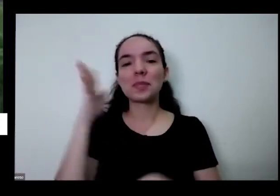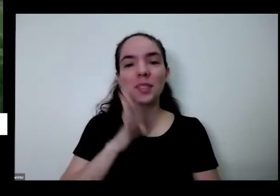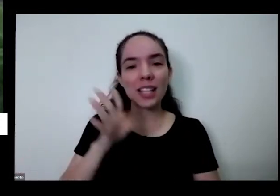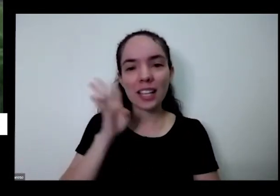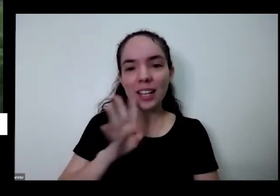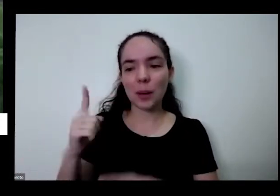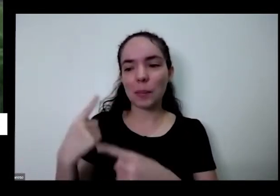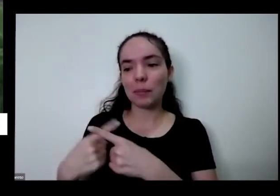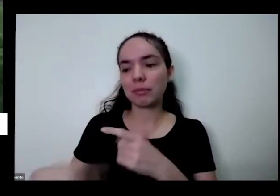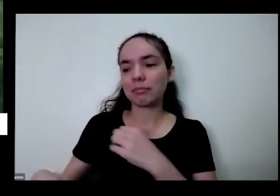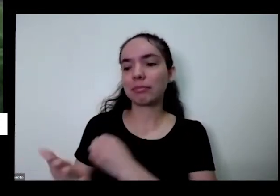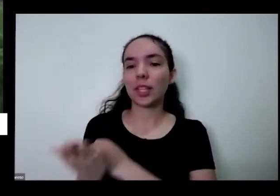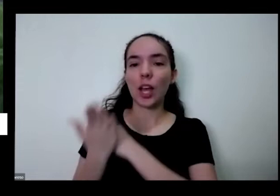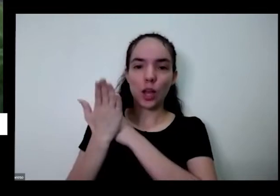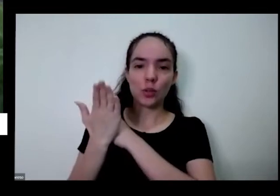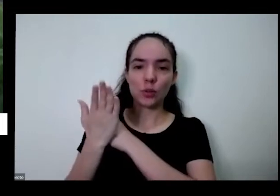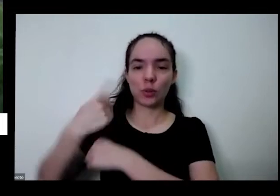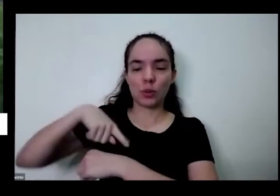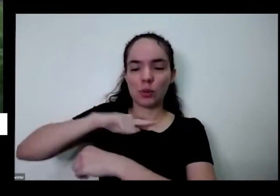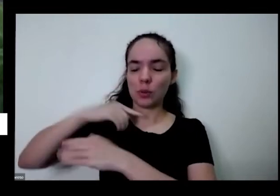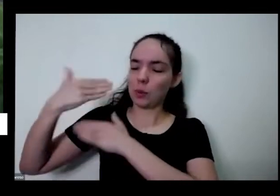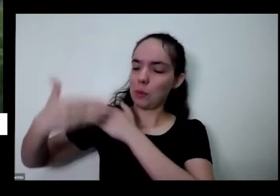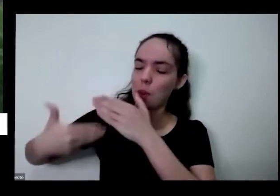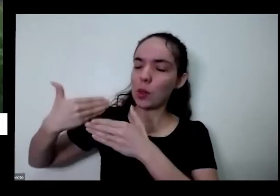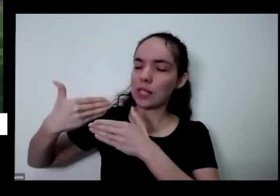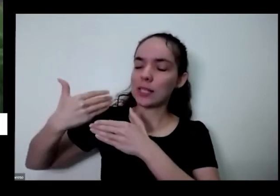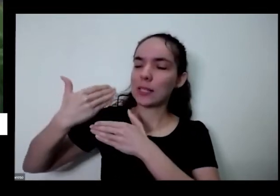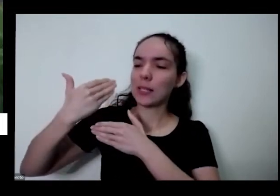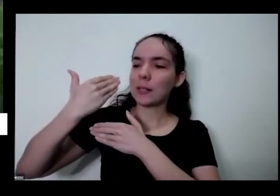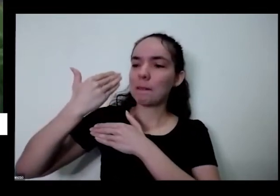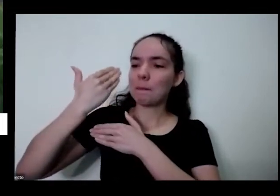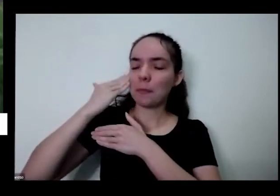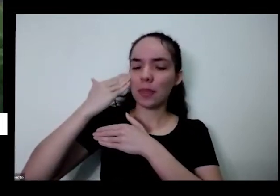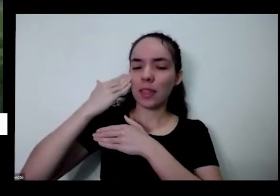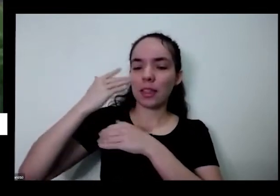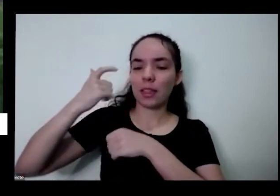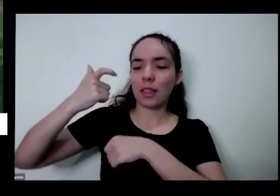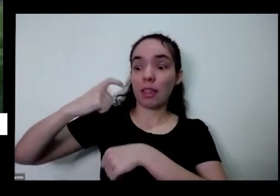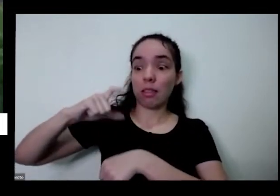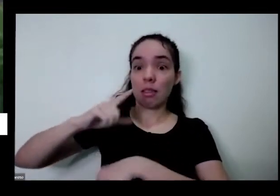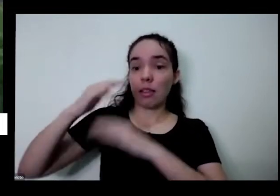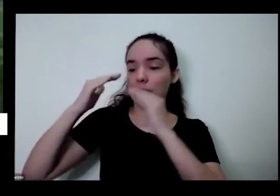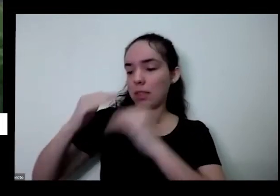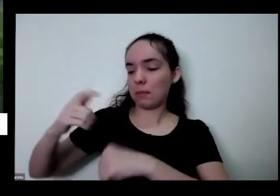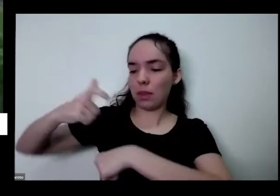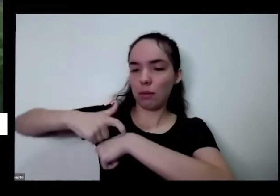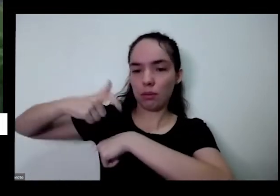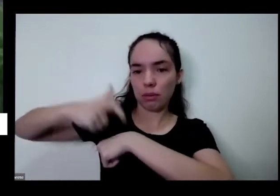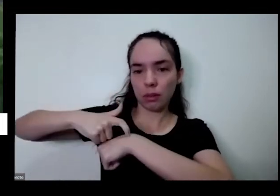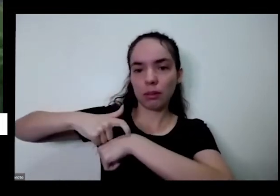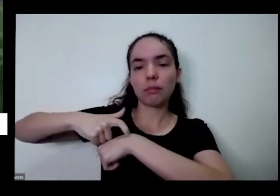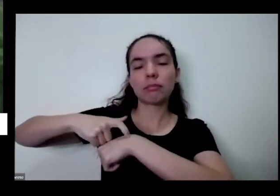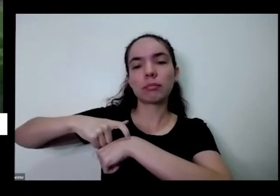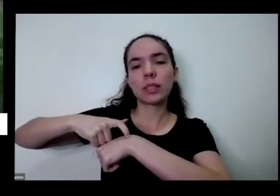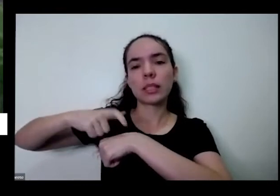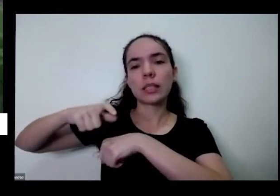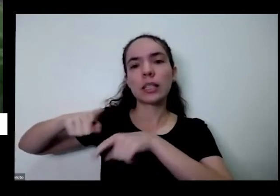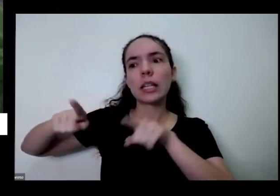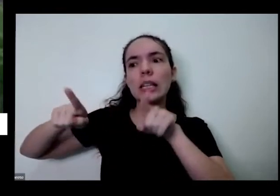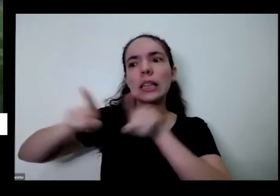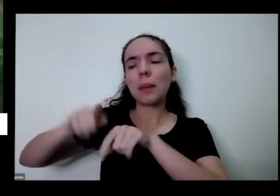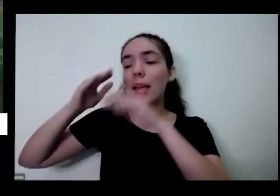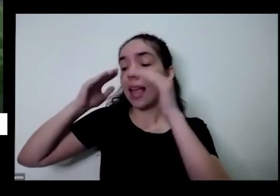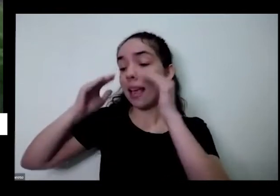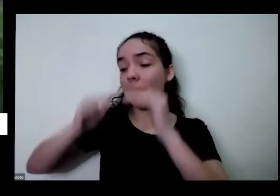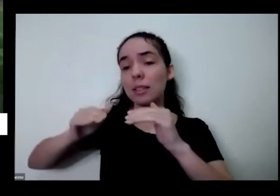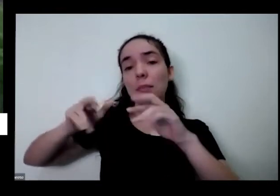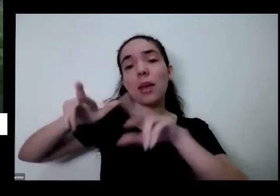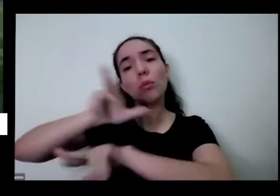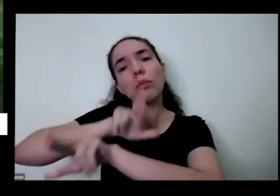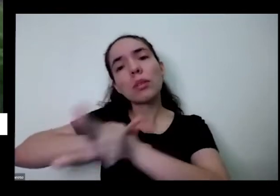de aceitação primeiro desses tempos que a gente tem de respeito a toda adversidade que tem no tema